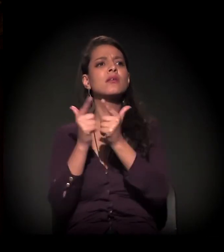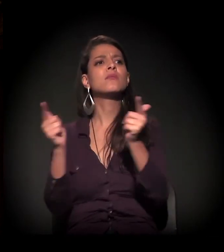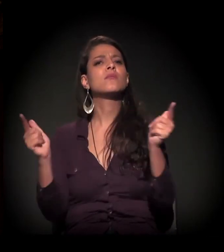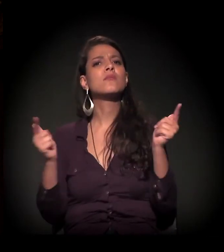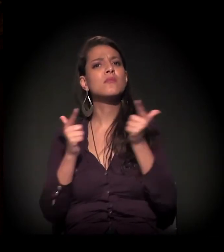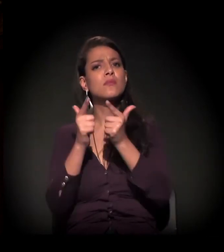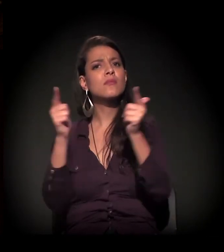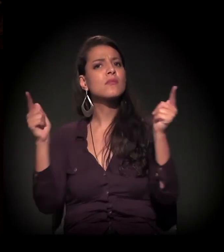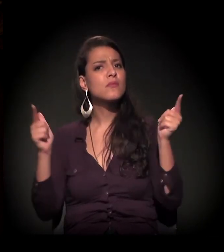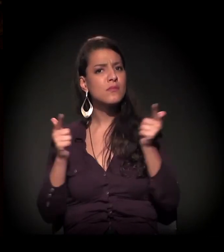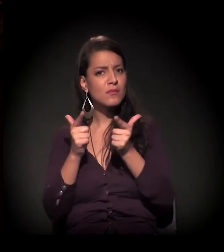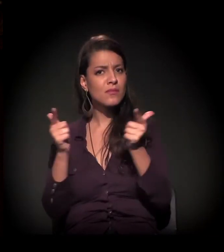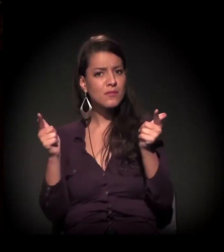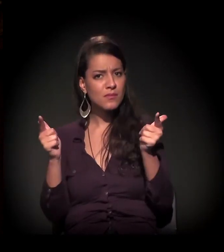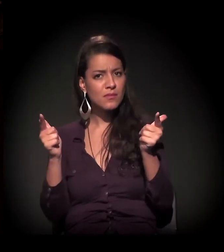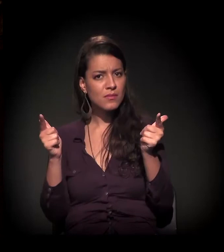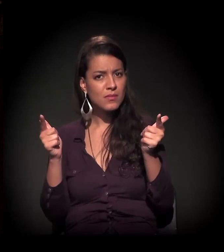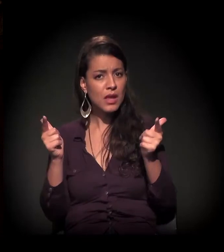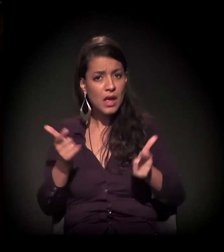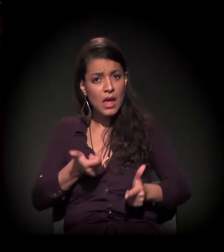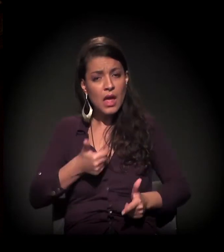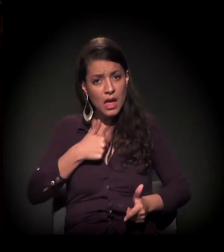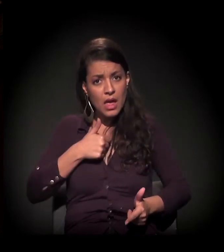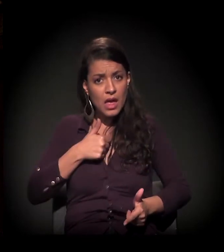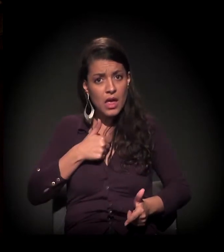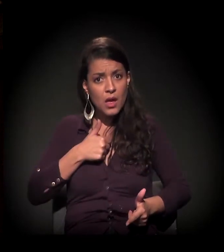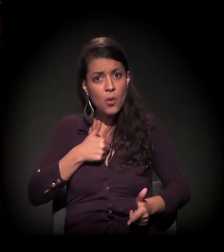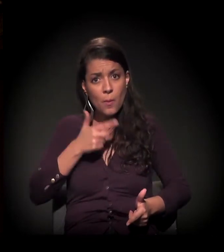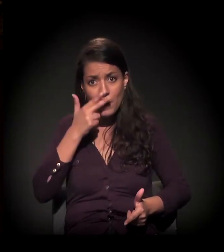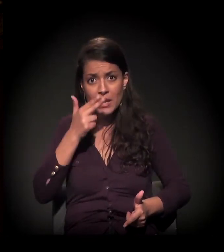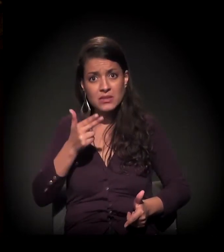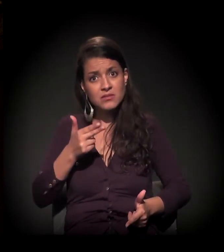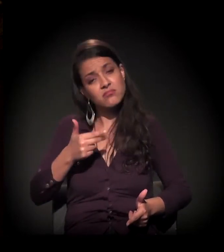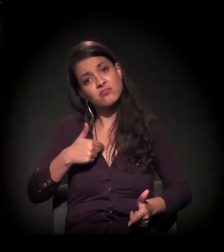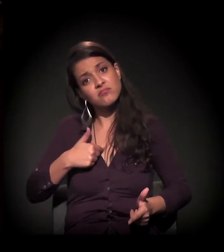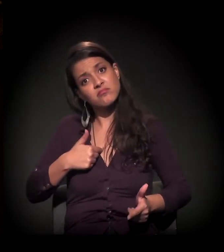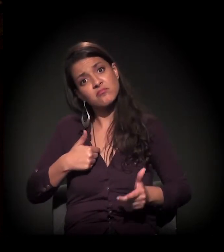Fato. Sem falsa modéstia, acredito que eu seja uma exceção à regra,